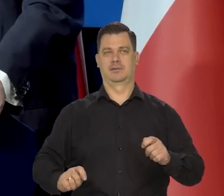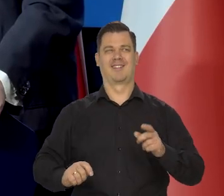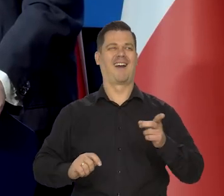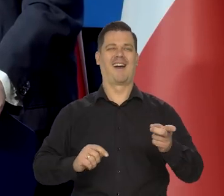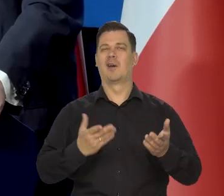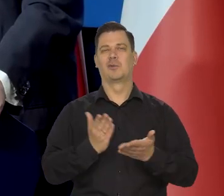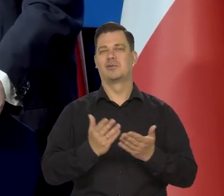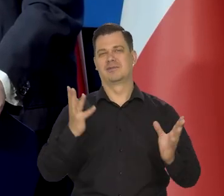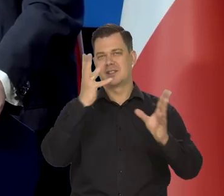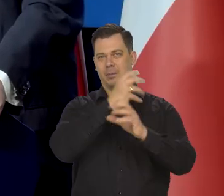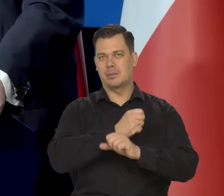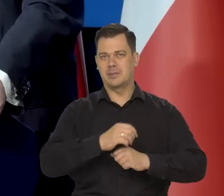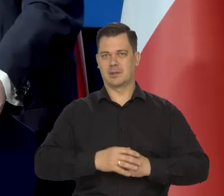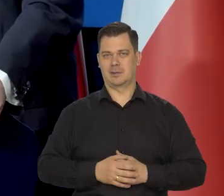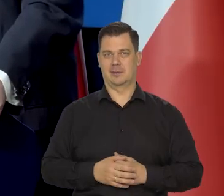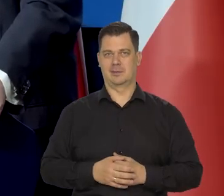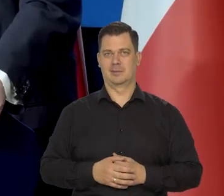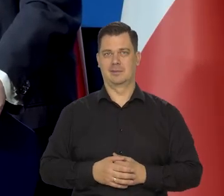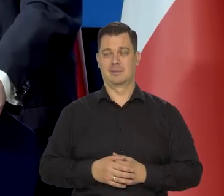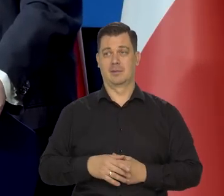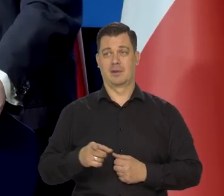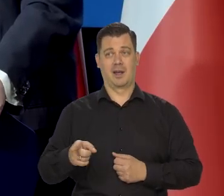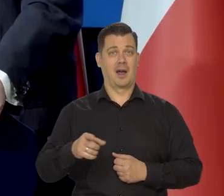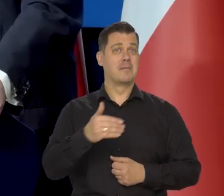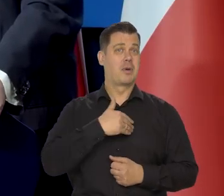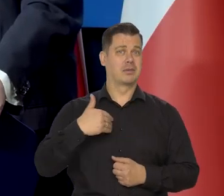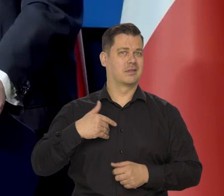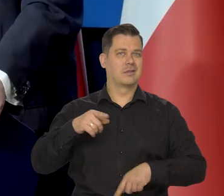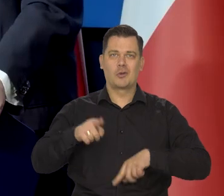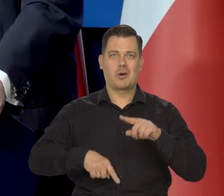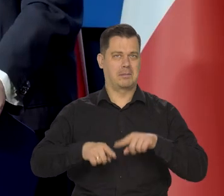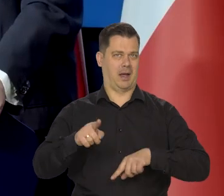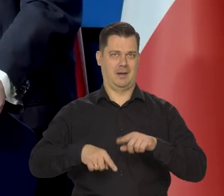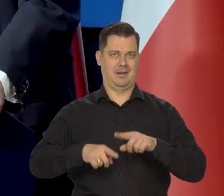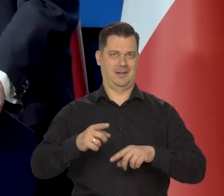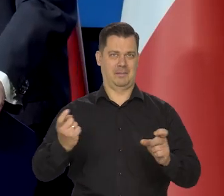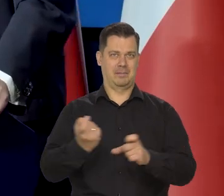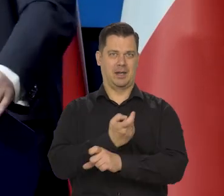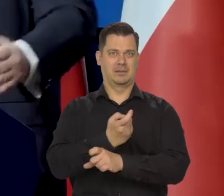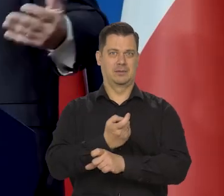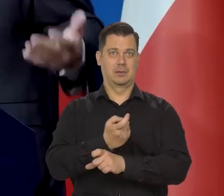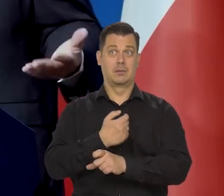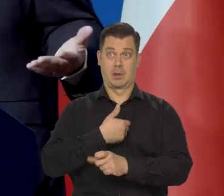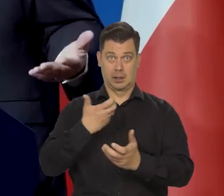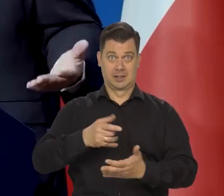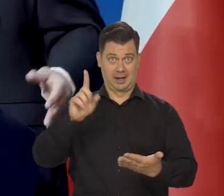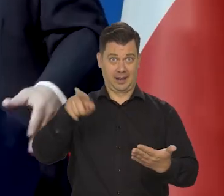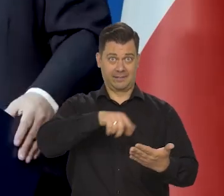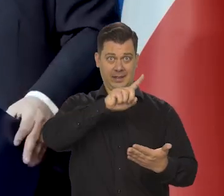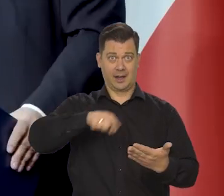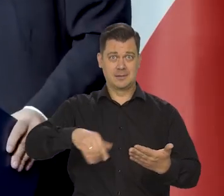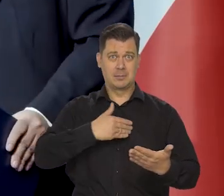ale poza tym jesteśmy typowi, normalni. Co nie znaczy, że chcemy likwidacji naszego państwa.